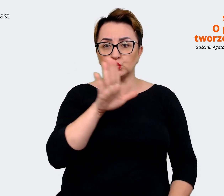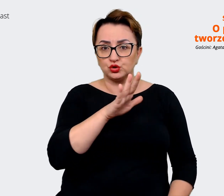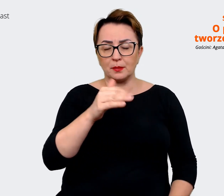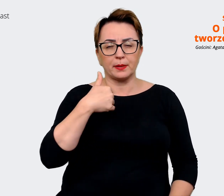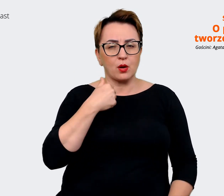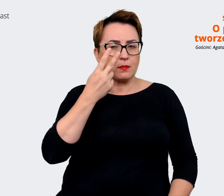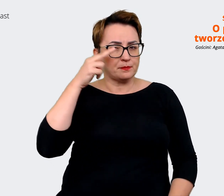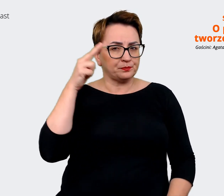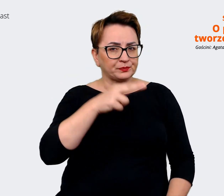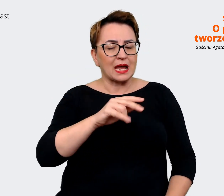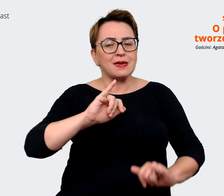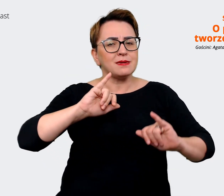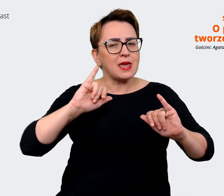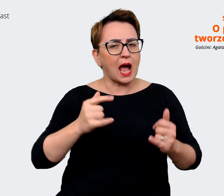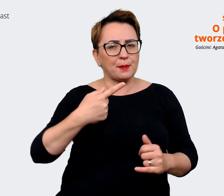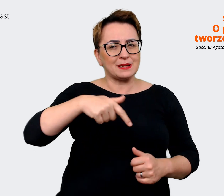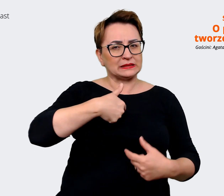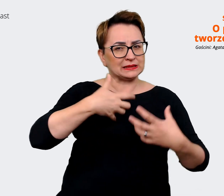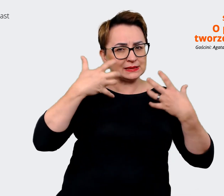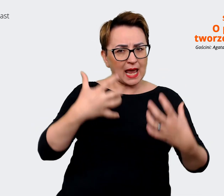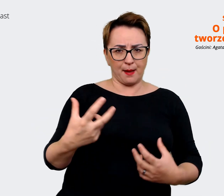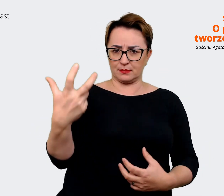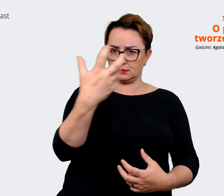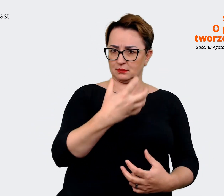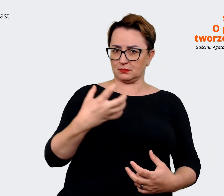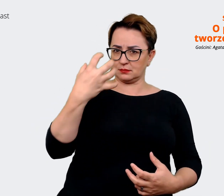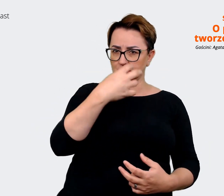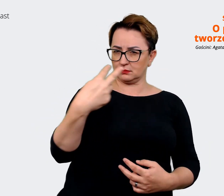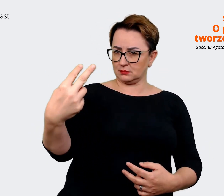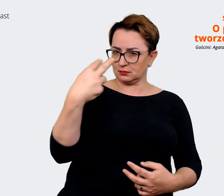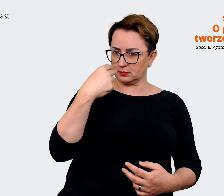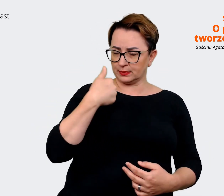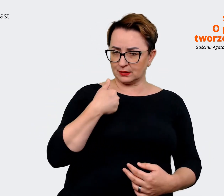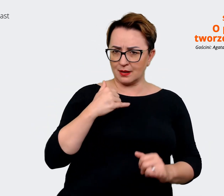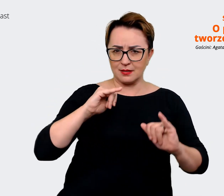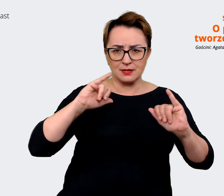gdzie są nasze potencjały i gdzie jest, gdzie widzimy szansę na to, żeby jak się pozycjonować